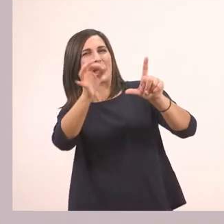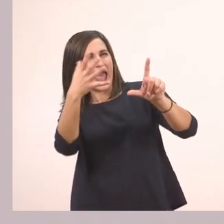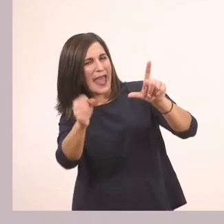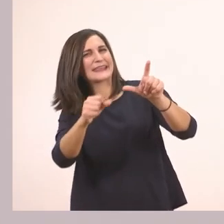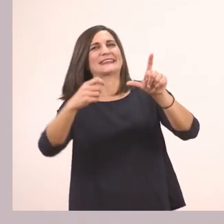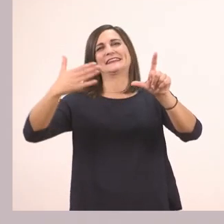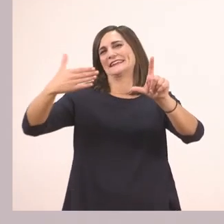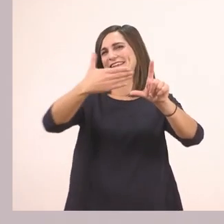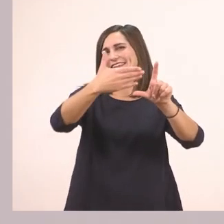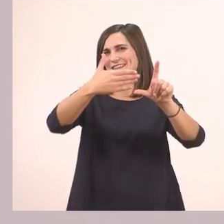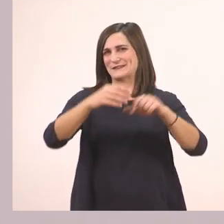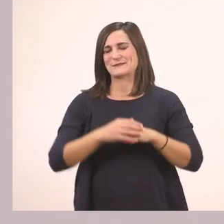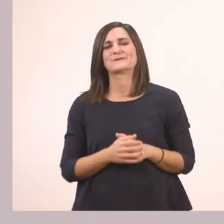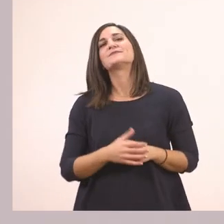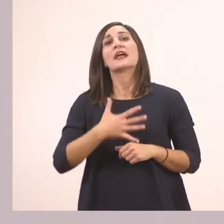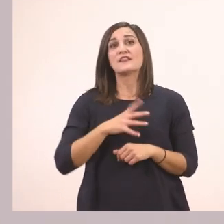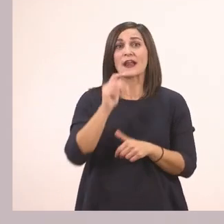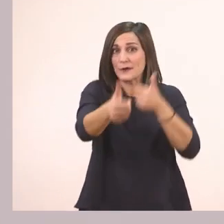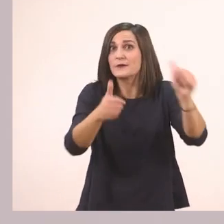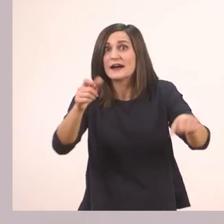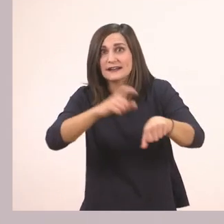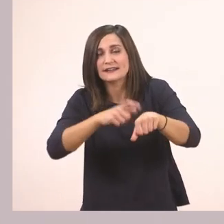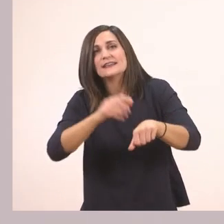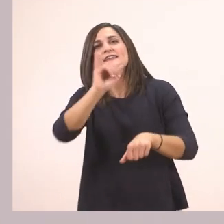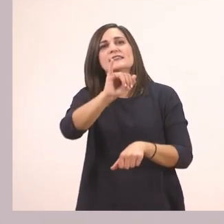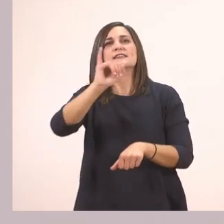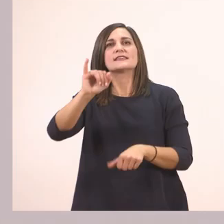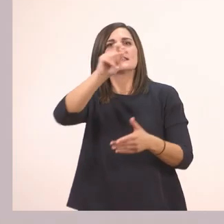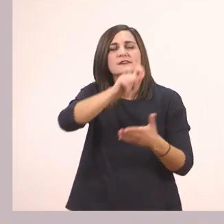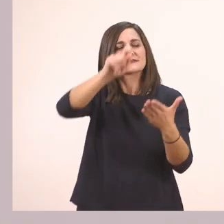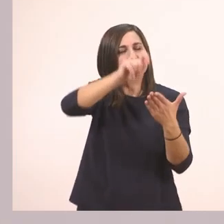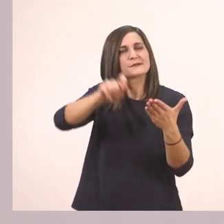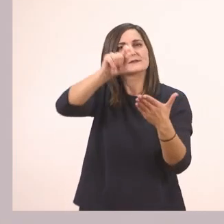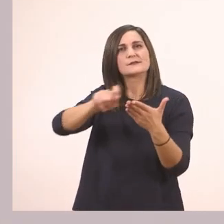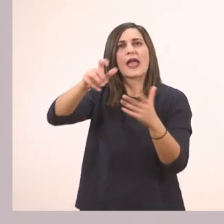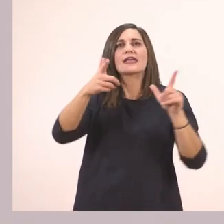Θέλω να βρούμε και να κυκλώσουμε μαζί τα "ι" που συναντάμε στις εικόνες.